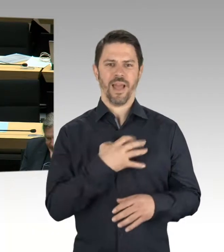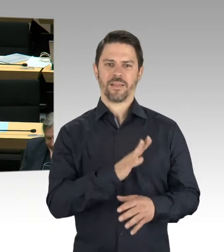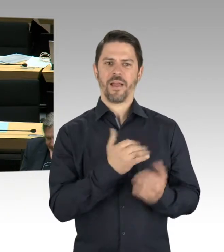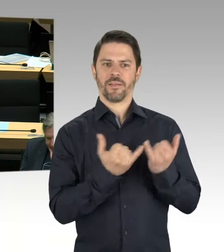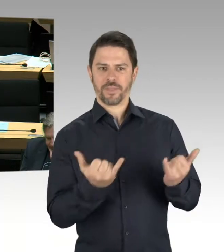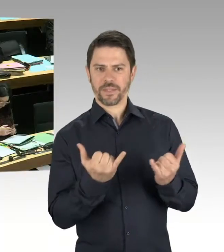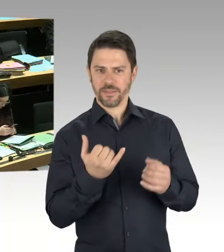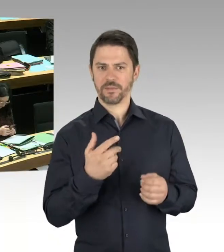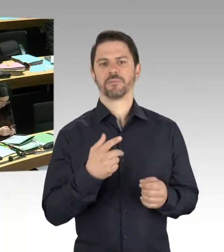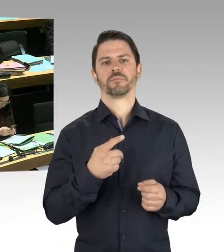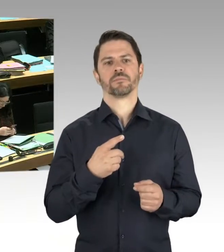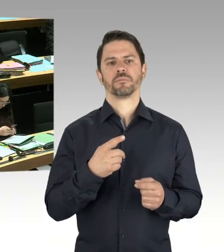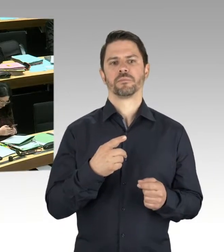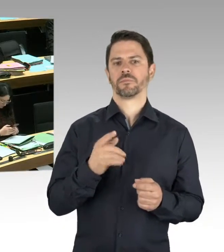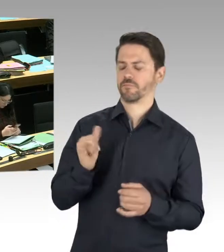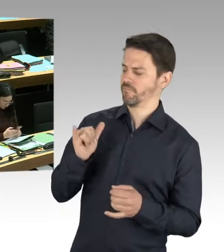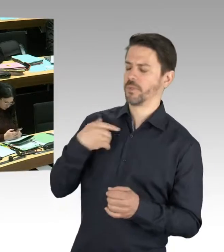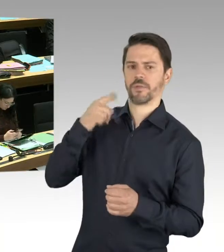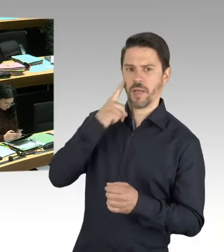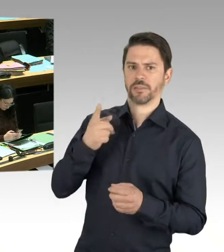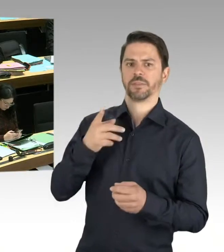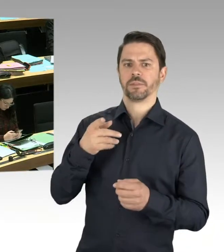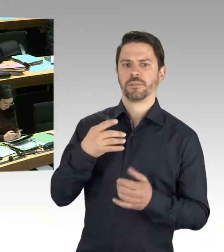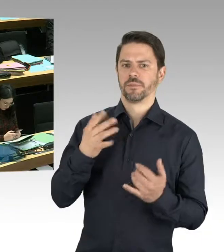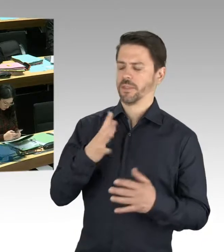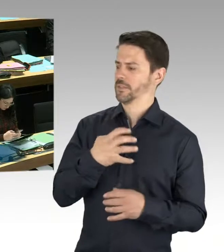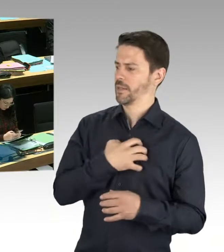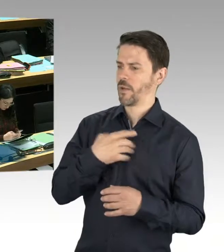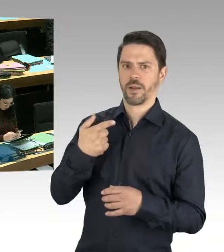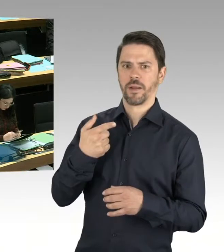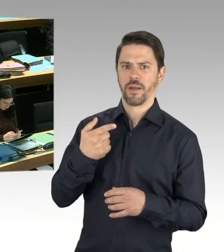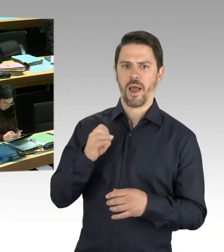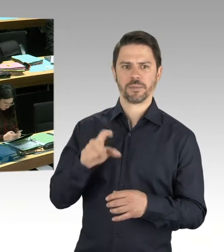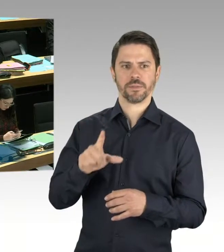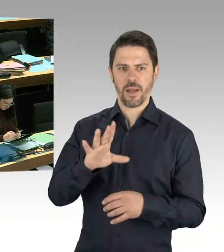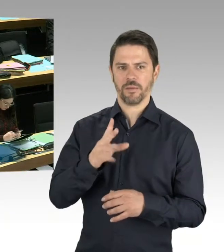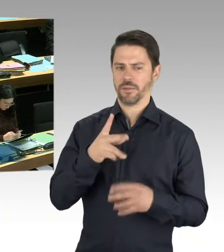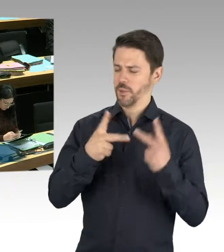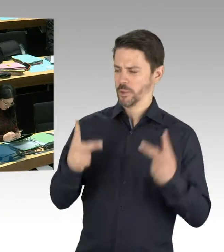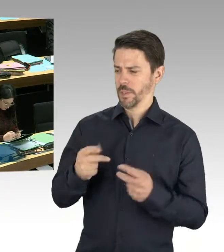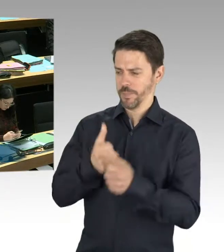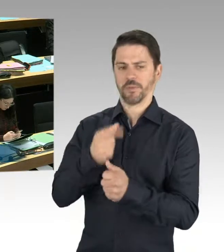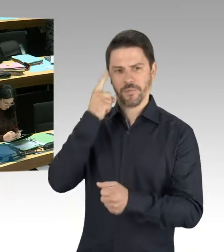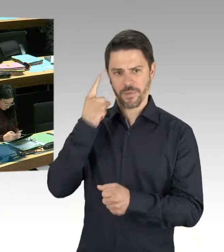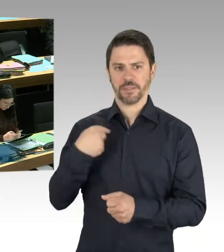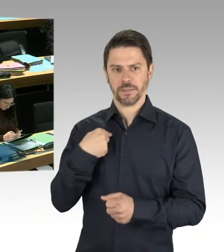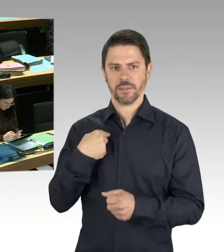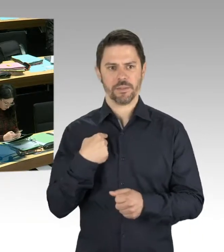(Rednerwechsel) Also, von dem Konzept, im Görlitzer Park Kriminalität zurückzudrängen, halte ich sehr viel.